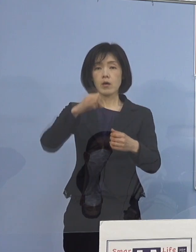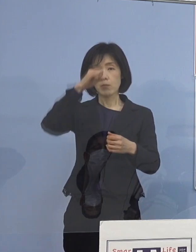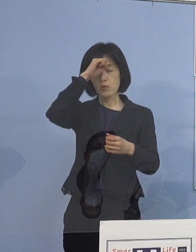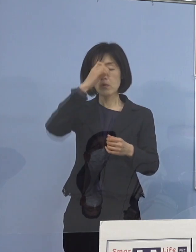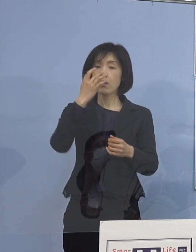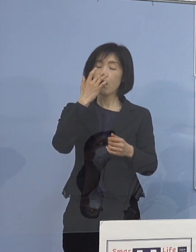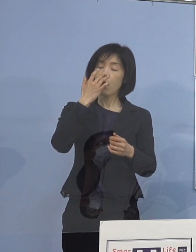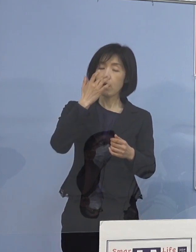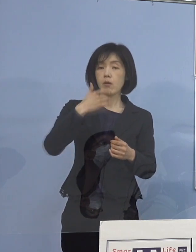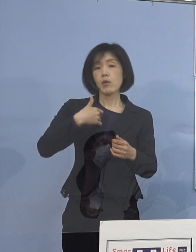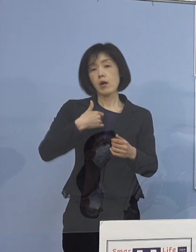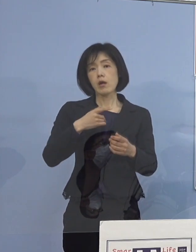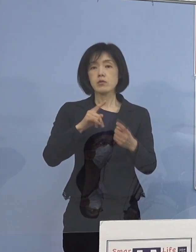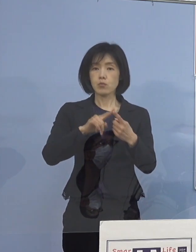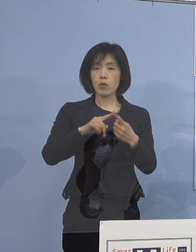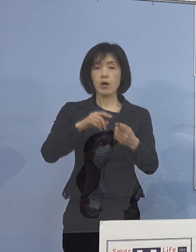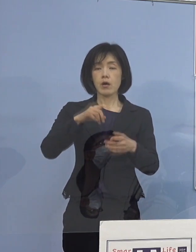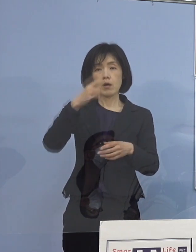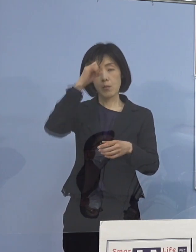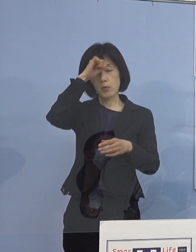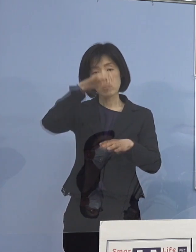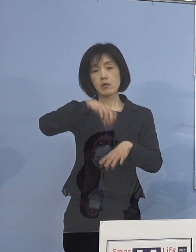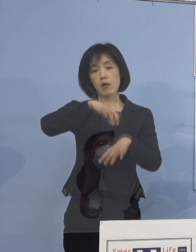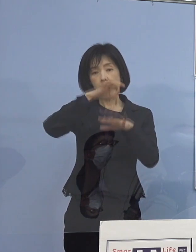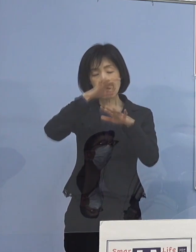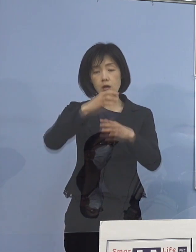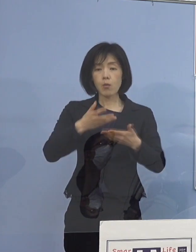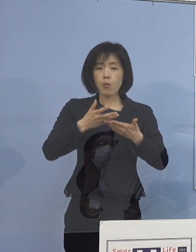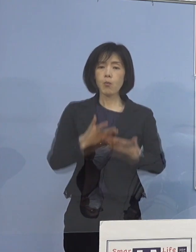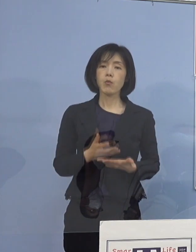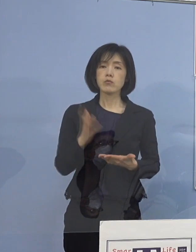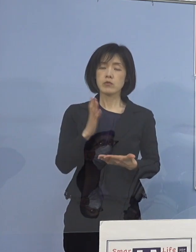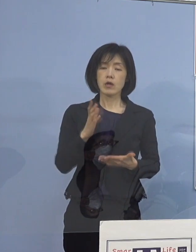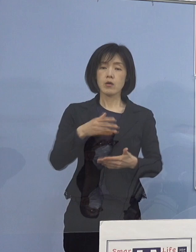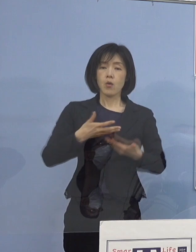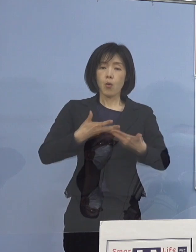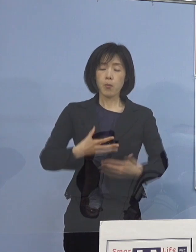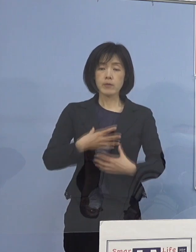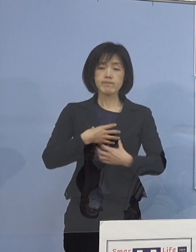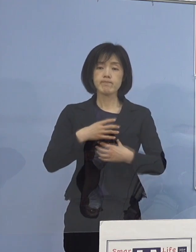あるいは軽症でも あまり重篤化する可能性が低いという方は